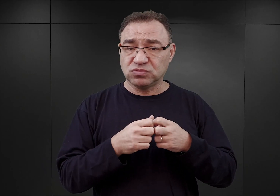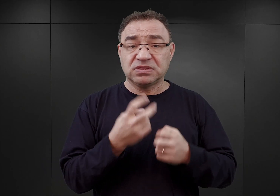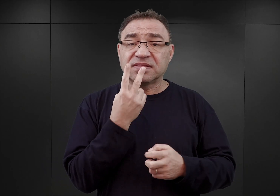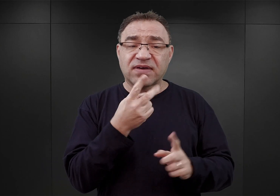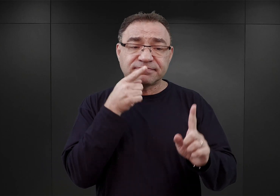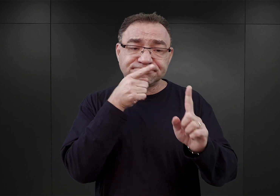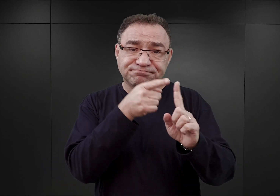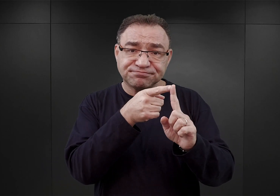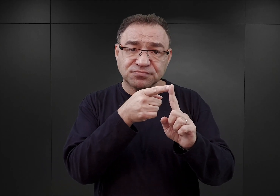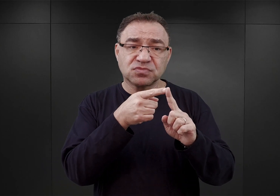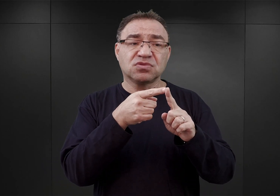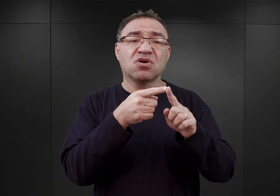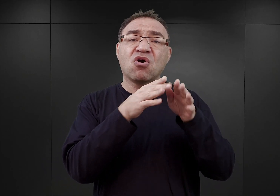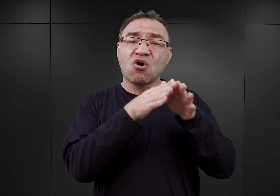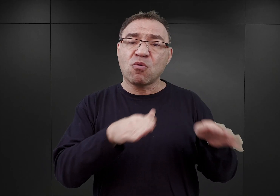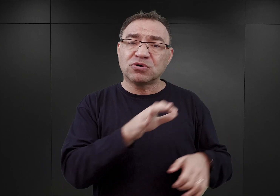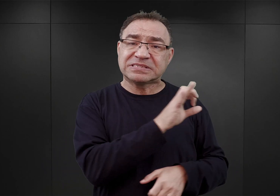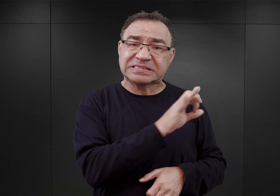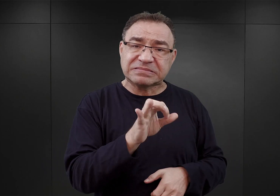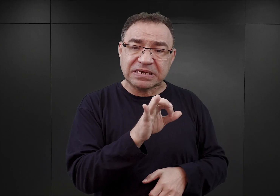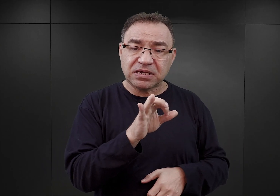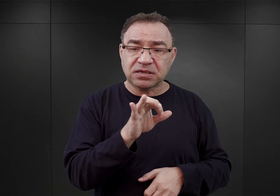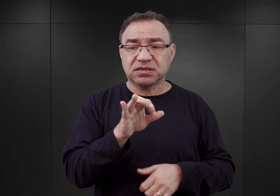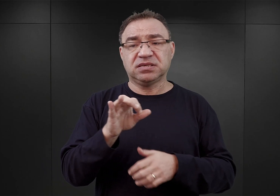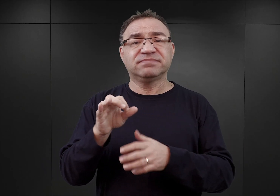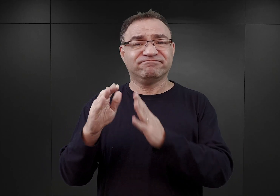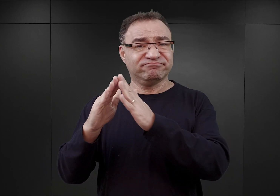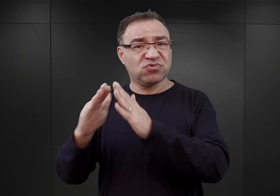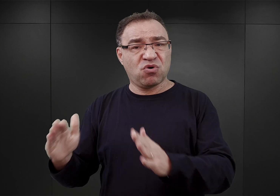obozu koncentracyjnego i ośrodka zagłady w komorach gazowych.